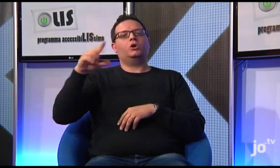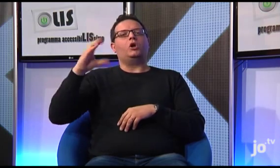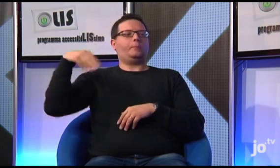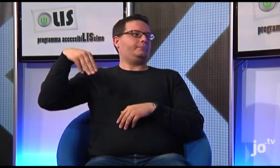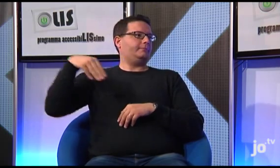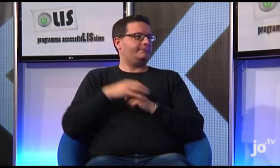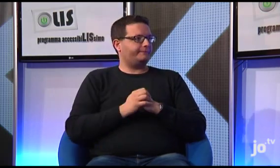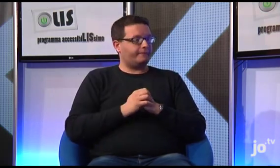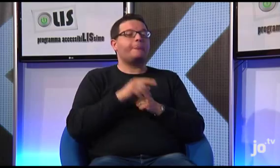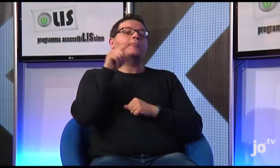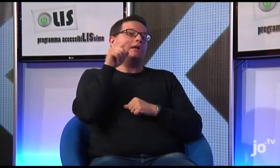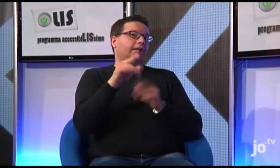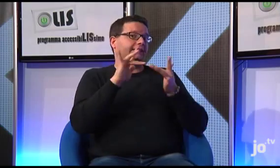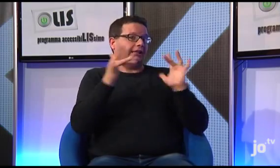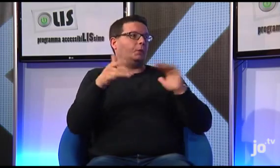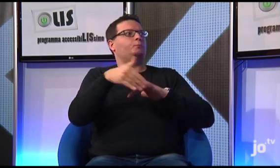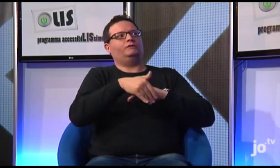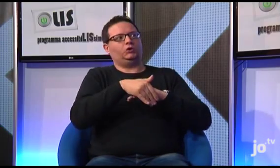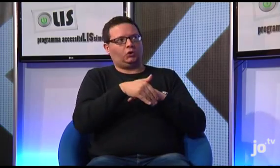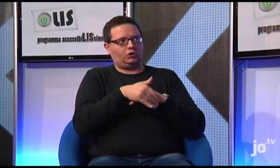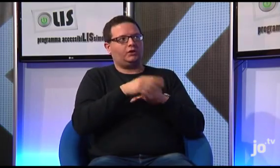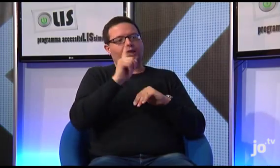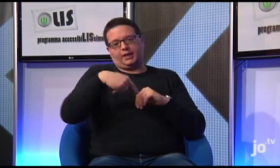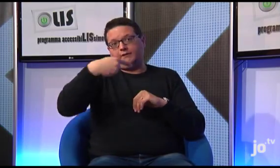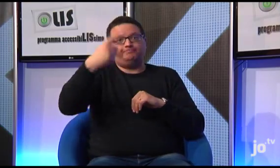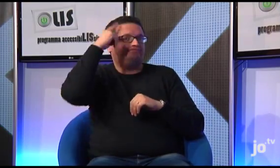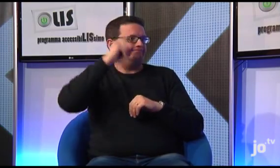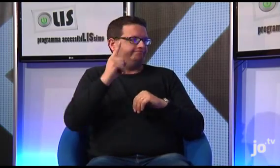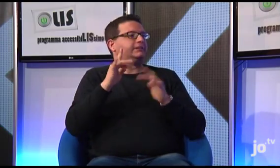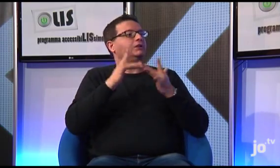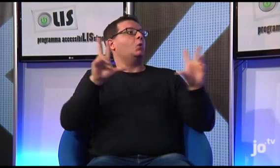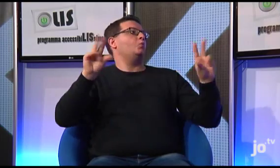E' un sito provvisorio, perché prossimamente verrà pubblicato un nuovo sito, ufficiale.